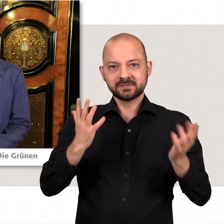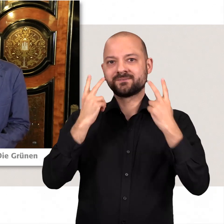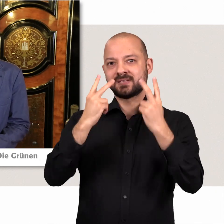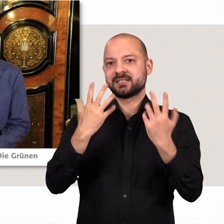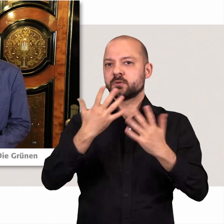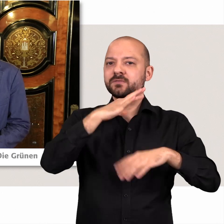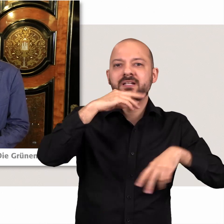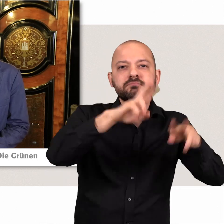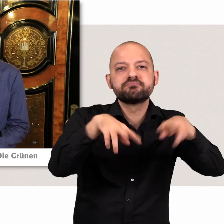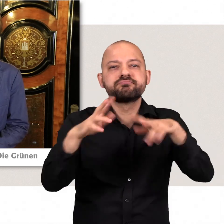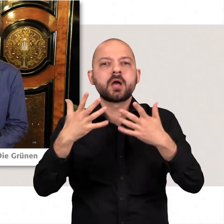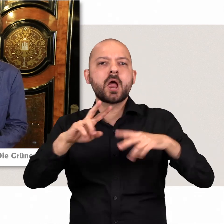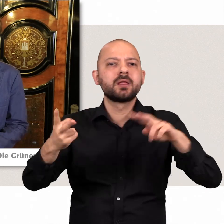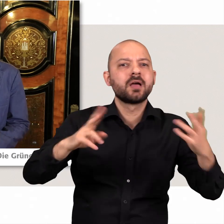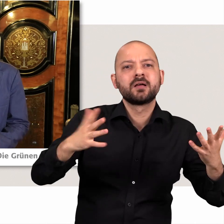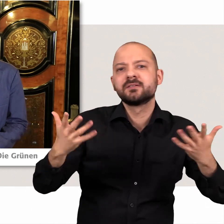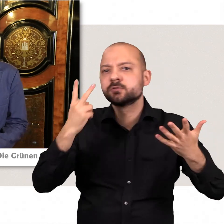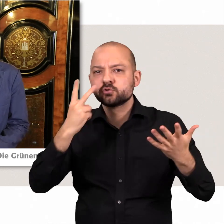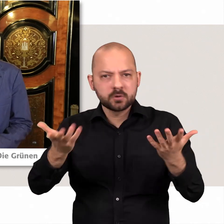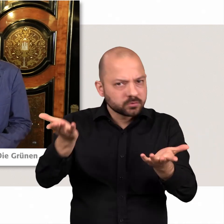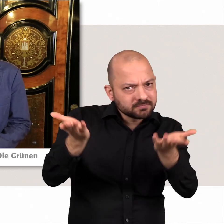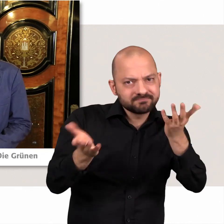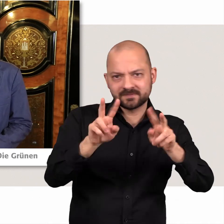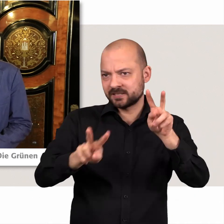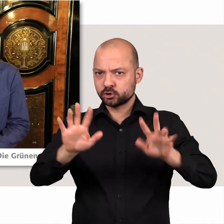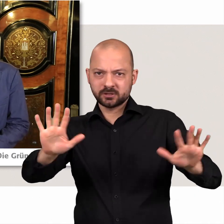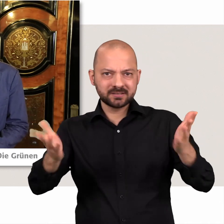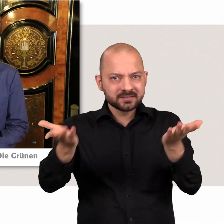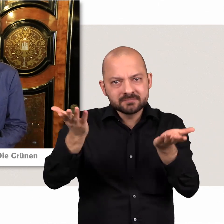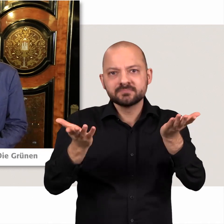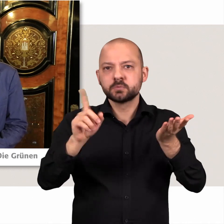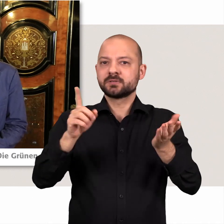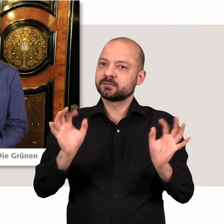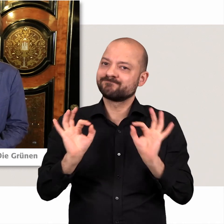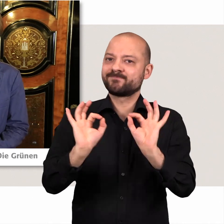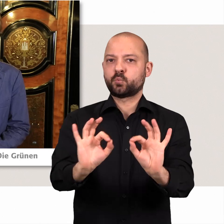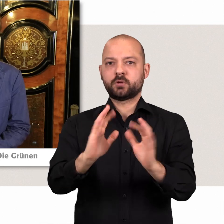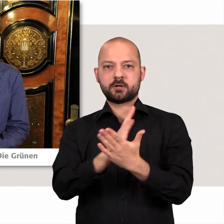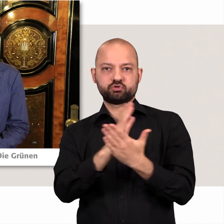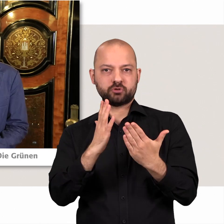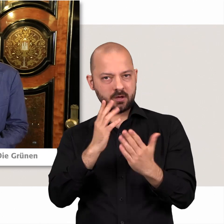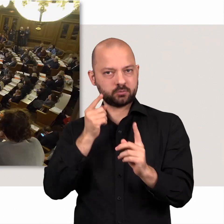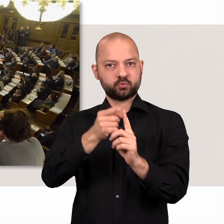dass es da die verschiedenen alternativen da auch gegeneinander abgewogen werden und am Ende eine saubere und gute Entscheidung für unsere Stadt steht.